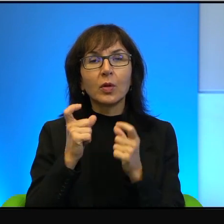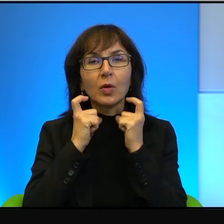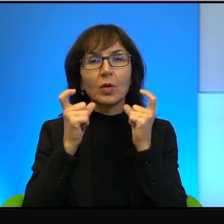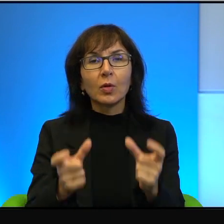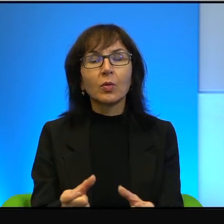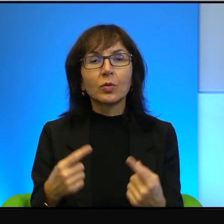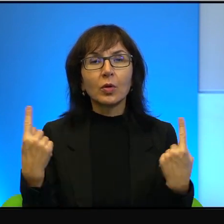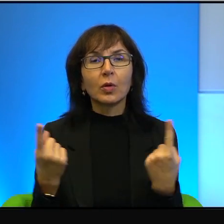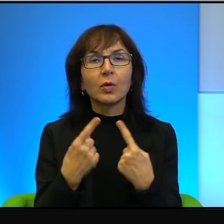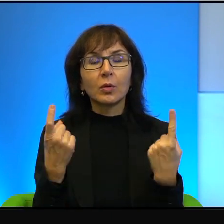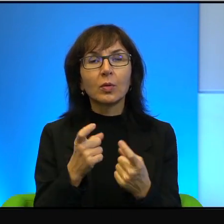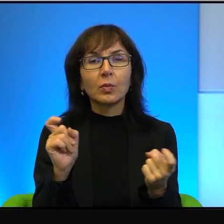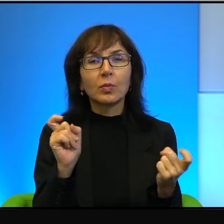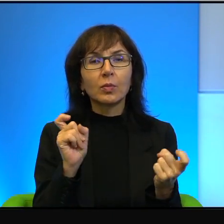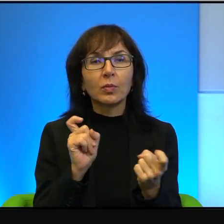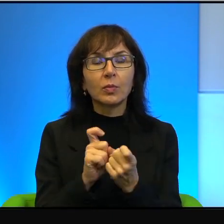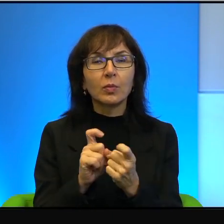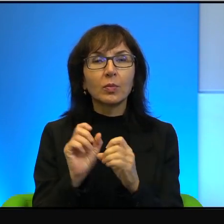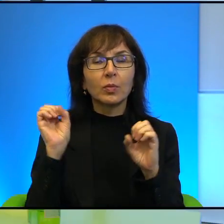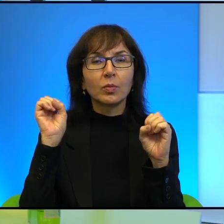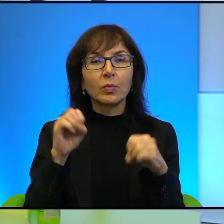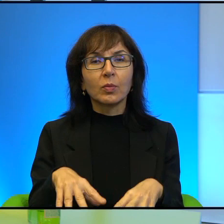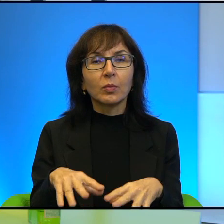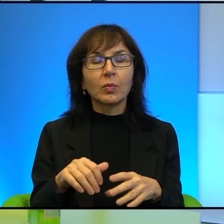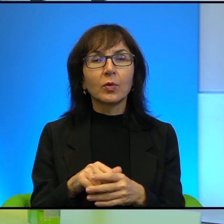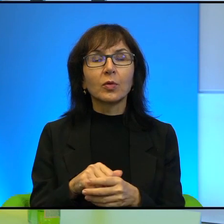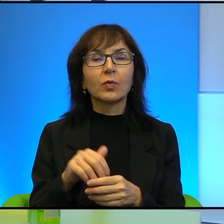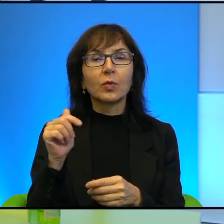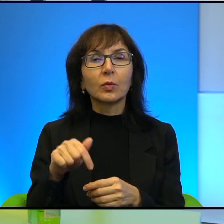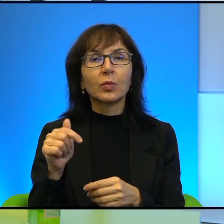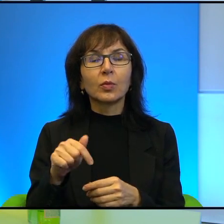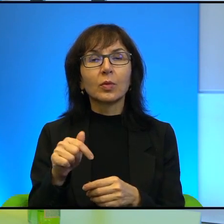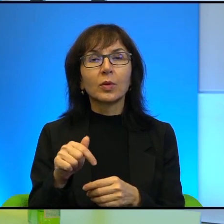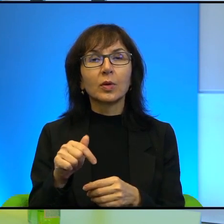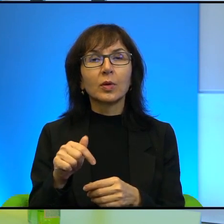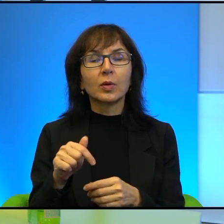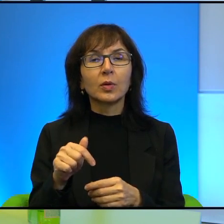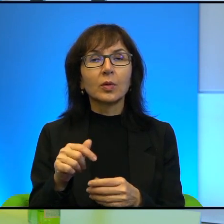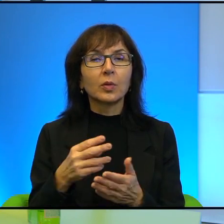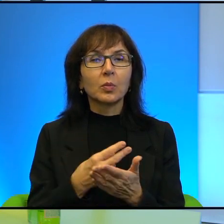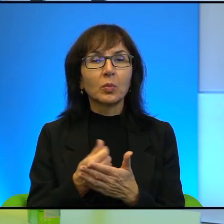antyrakietowy. No więc tutaj za to płacą wszyscy.